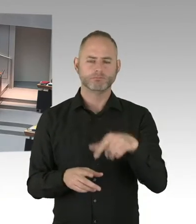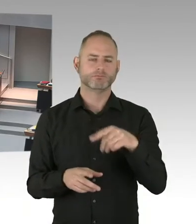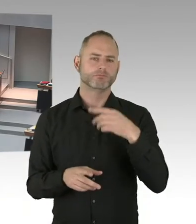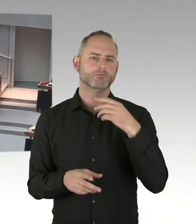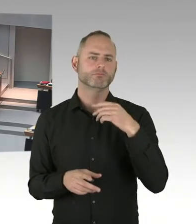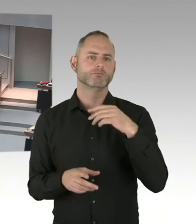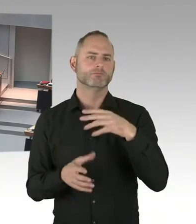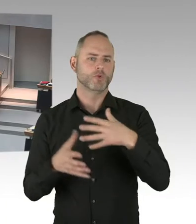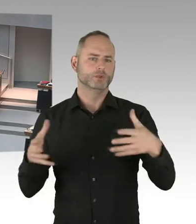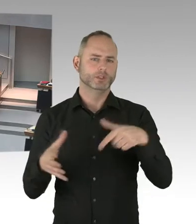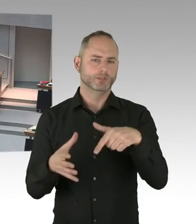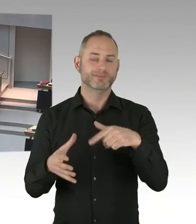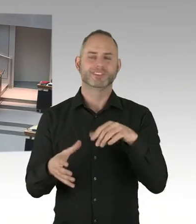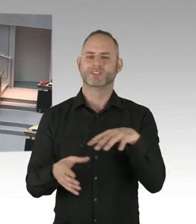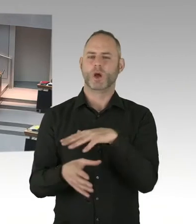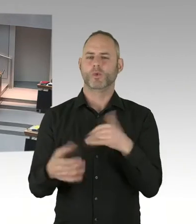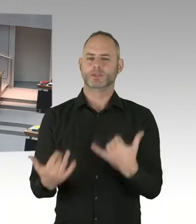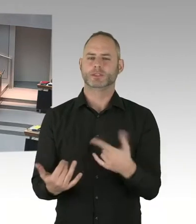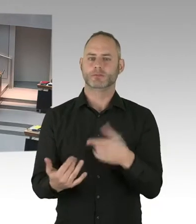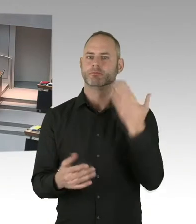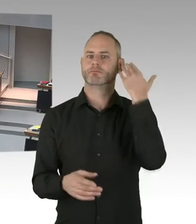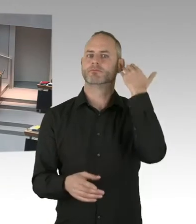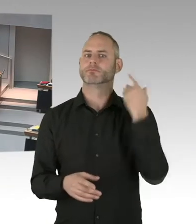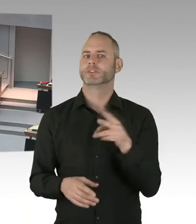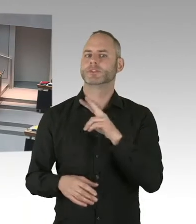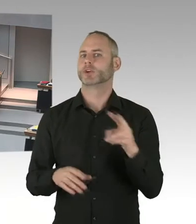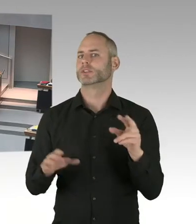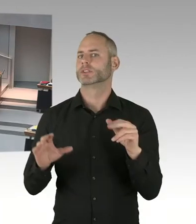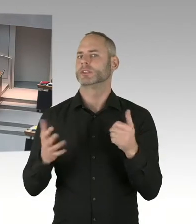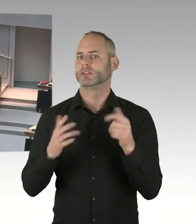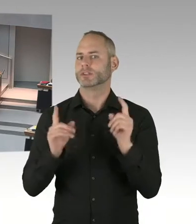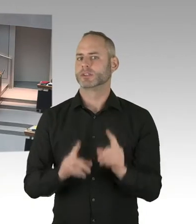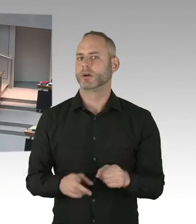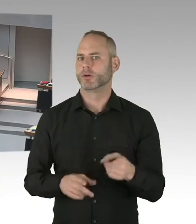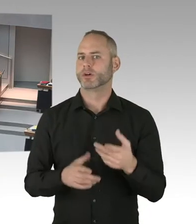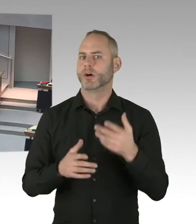ist auch die individuelle Situation auf dem Breitscheidplatz besonders schwierig